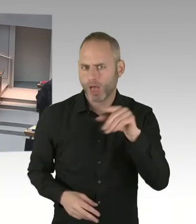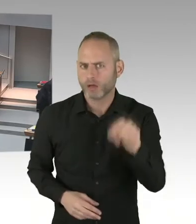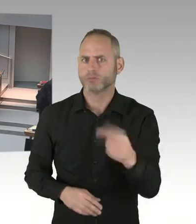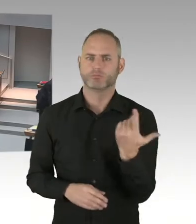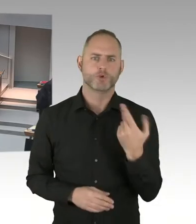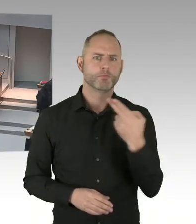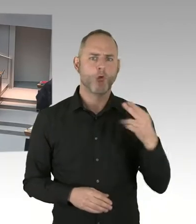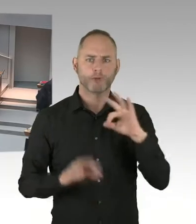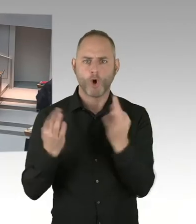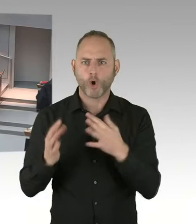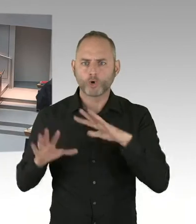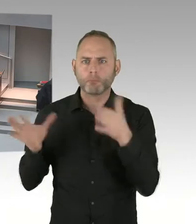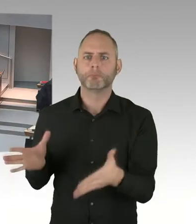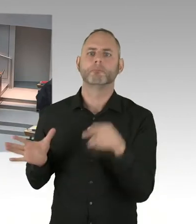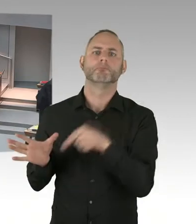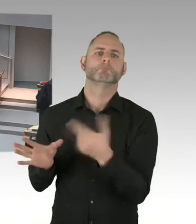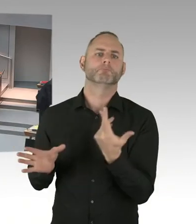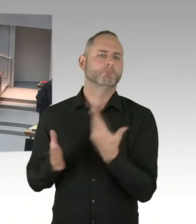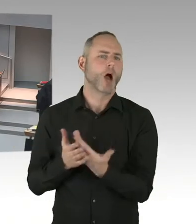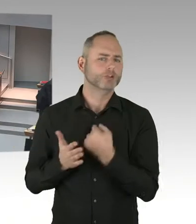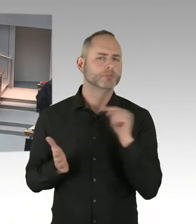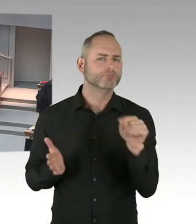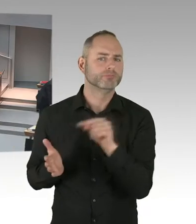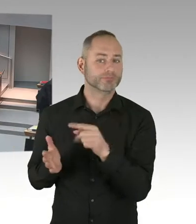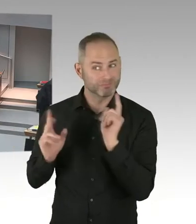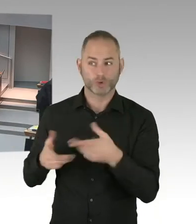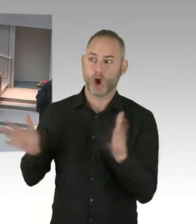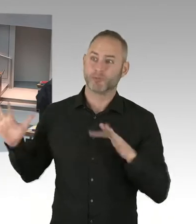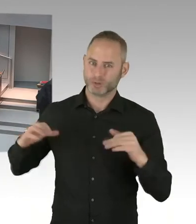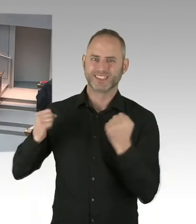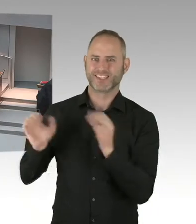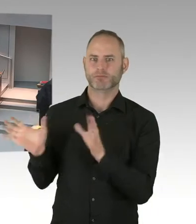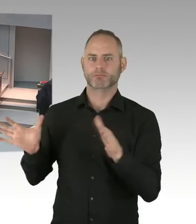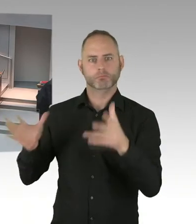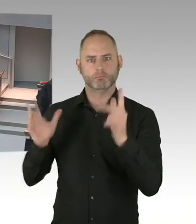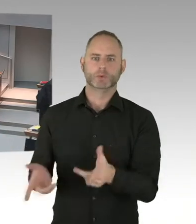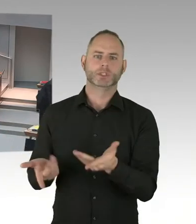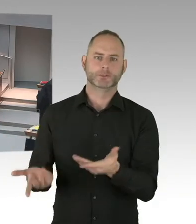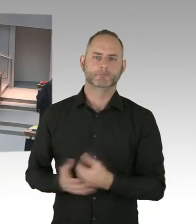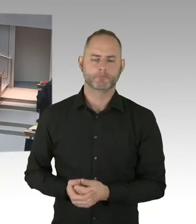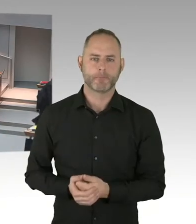am neunzehnten Dezember? (Präsidium) Herr Senator, bitte, Sie haben das Wort.